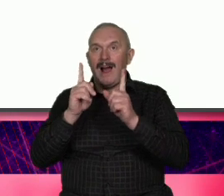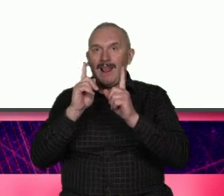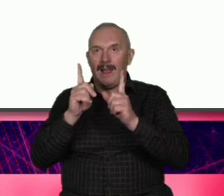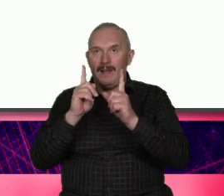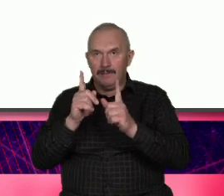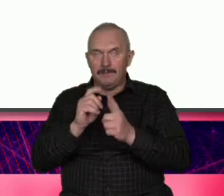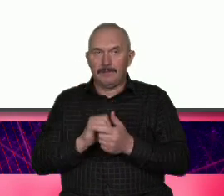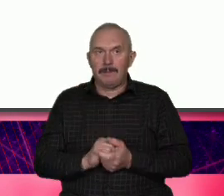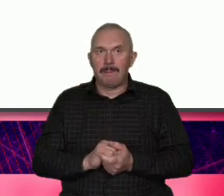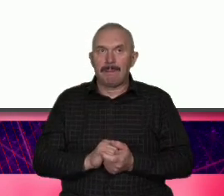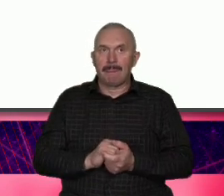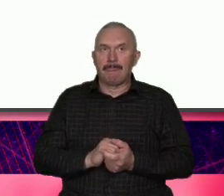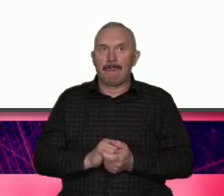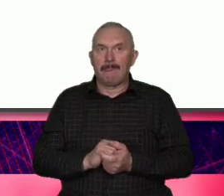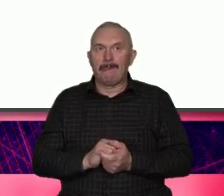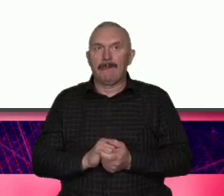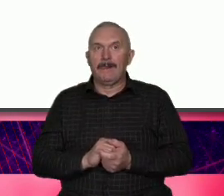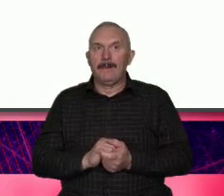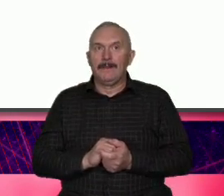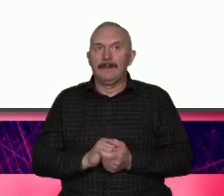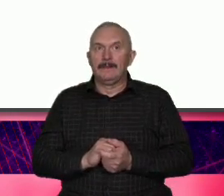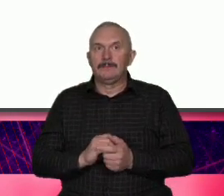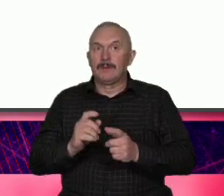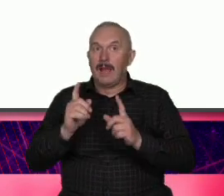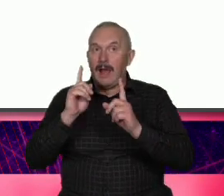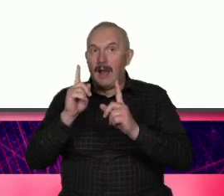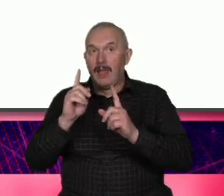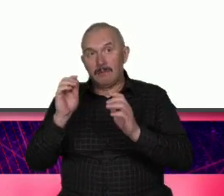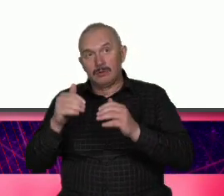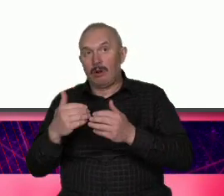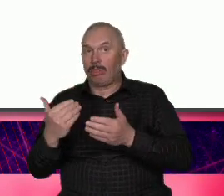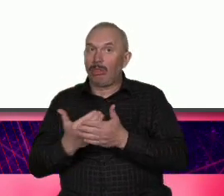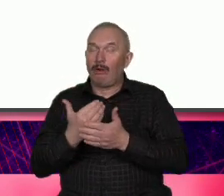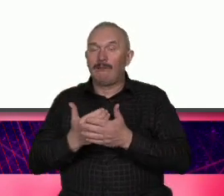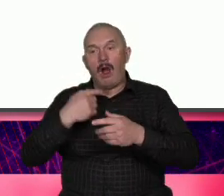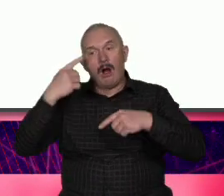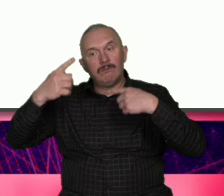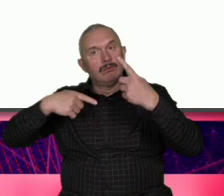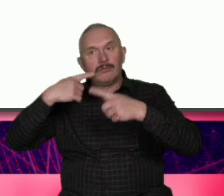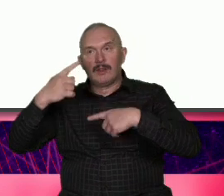początek być może Now opowieści o Warszawie Czy do tej pory Byłoby było o